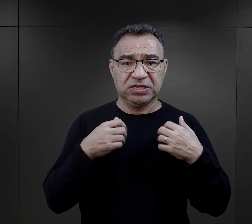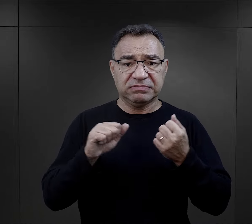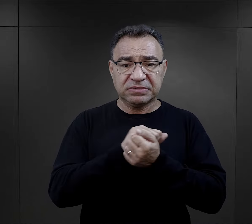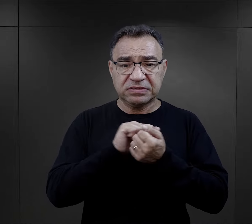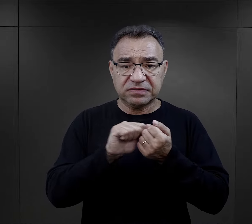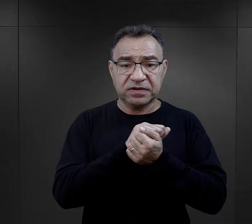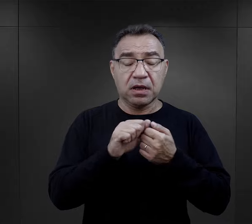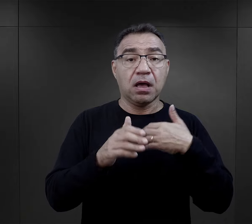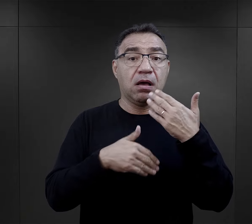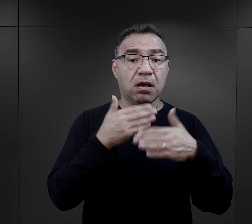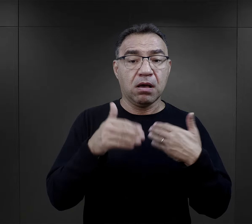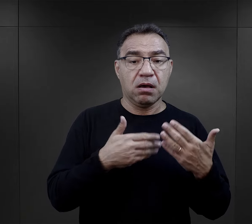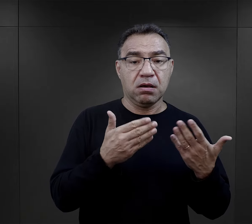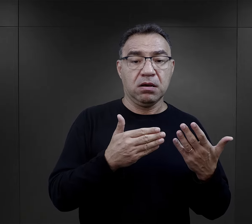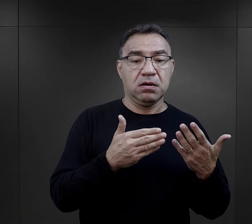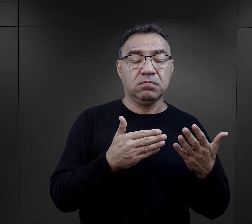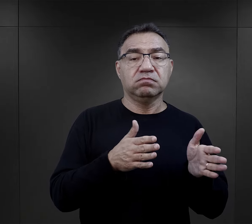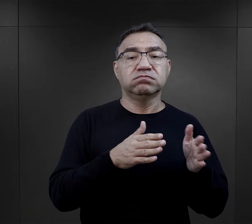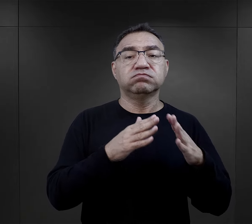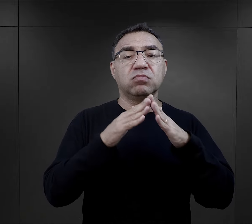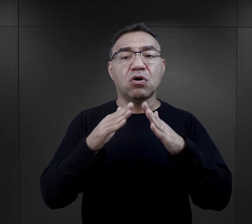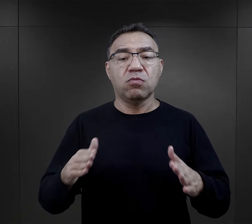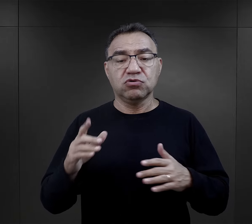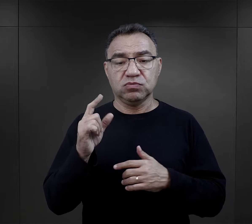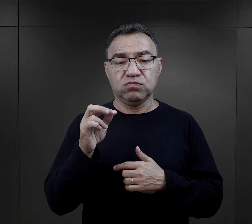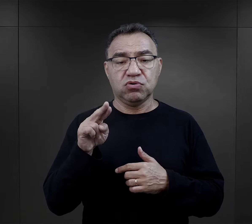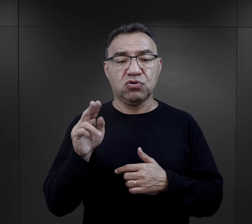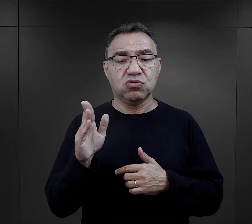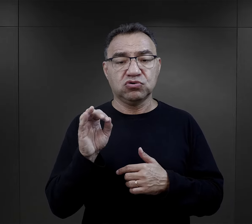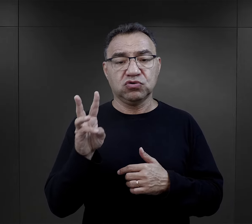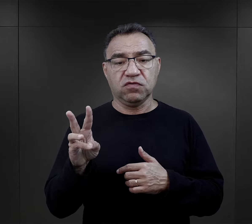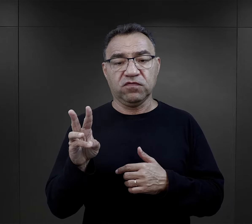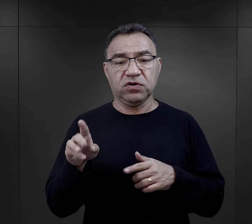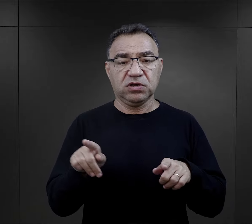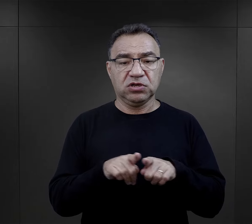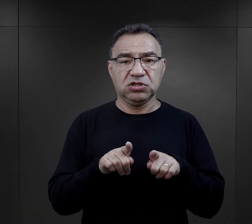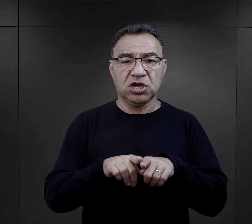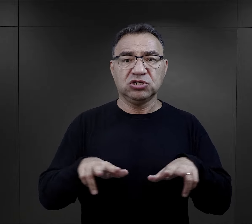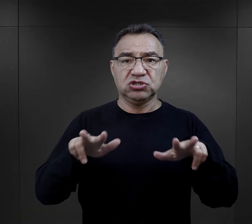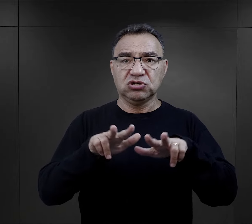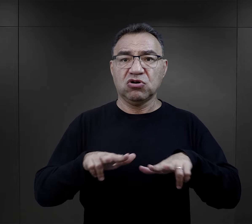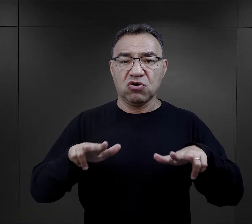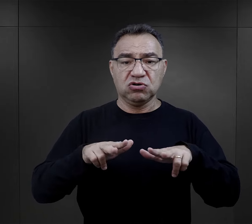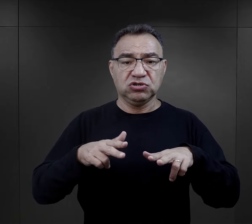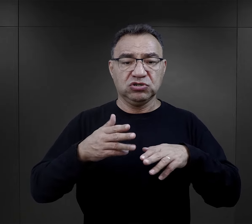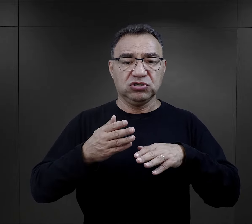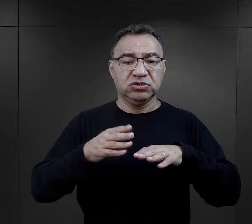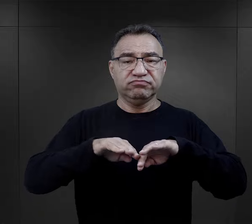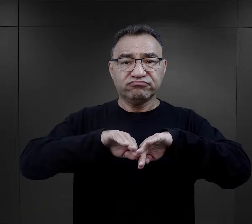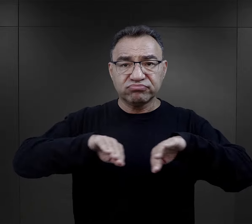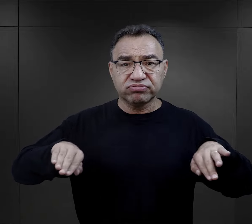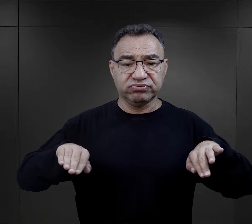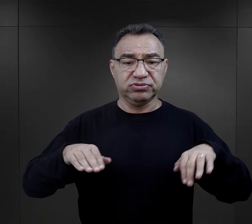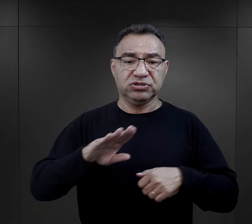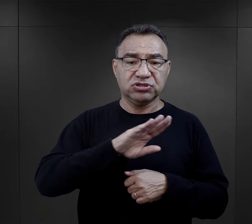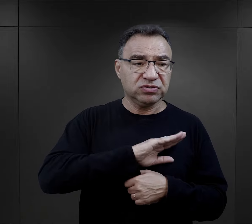no i później obóz w Pruszkowie i też rozdzielanie rodzin, śmierć wszechobecna.